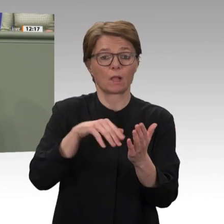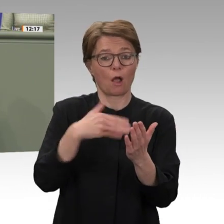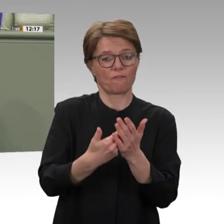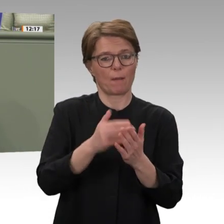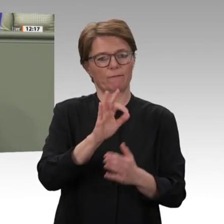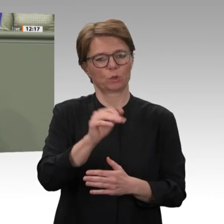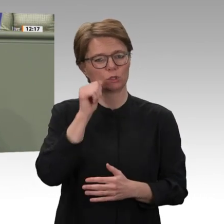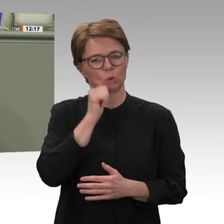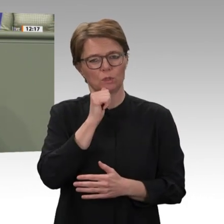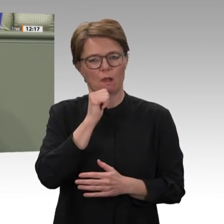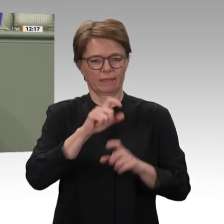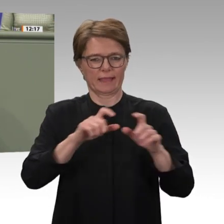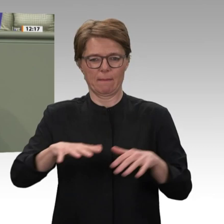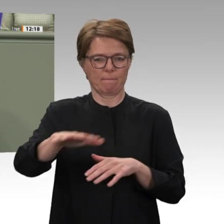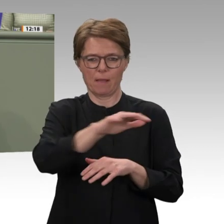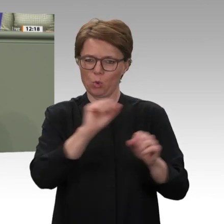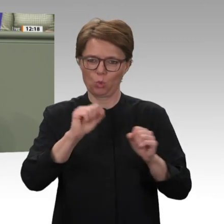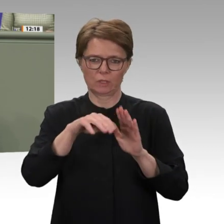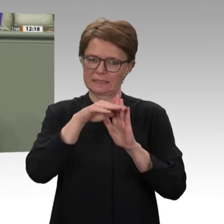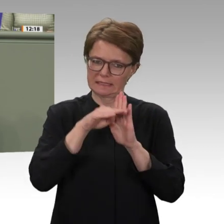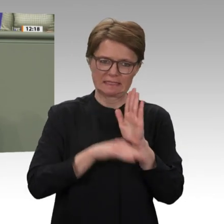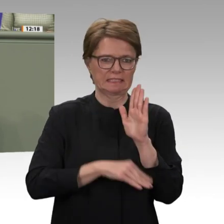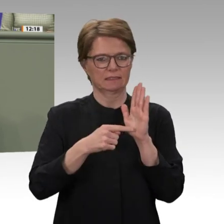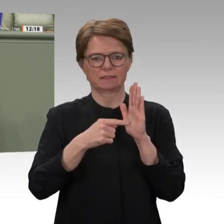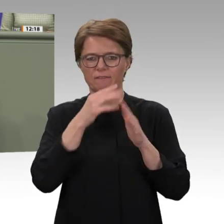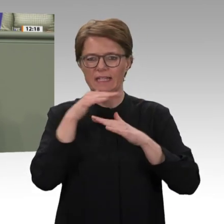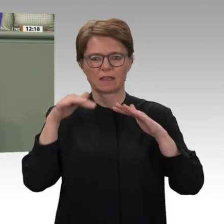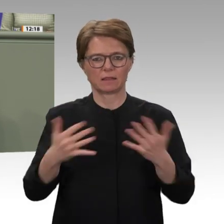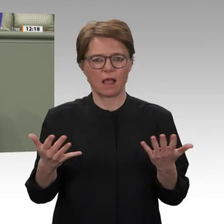im Land muss begegnet werden. Deshalb ist es wichtig,